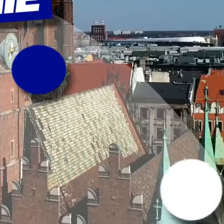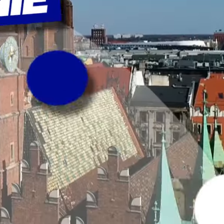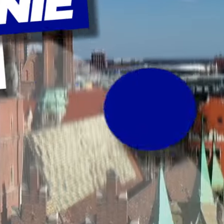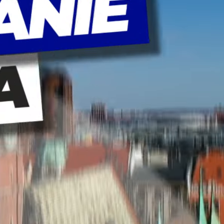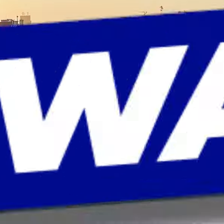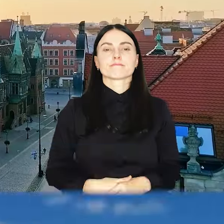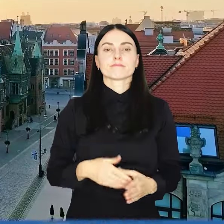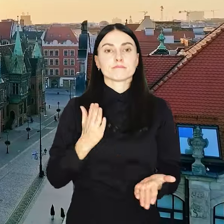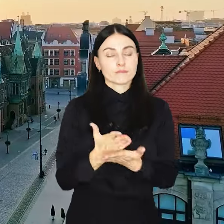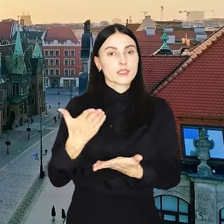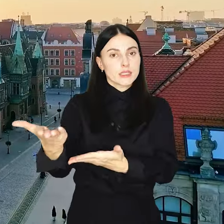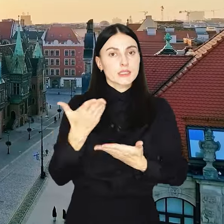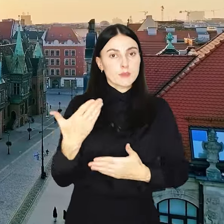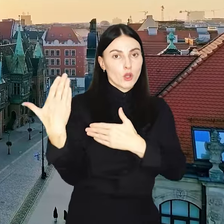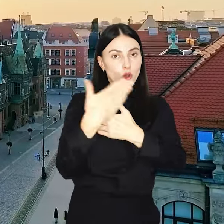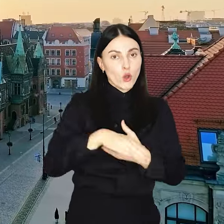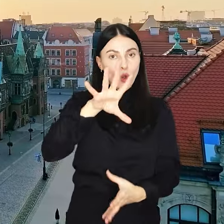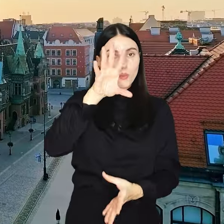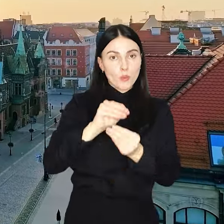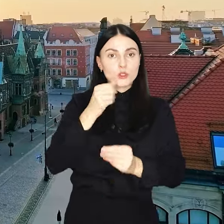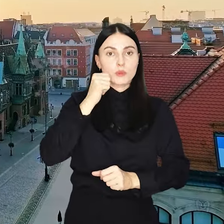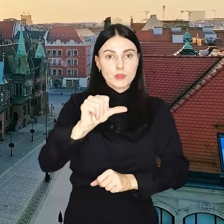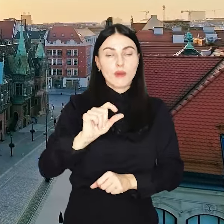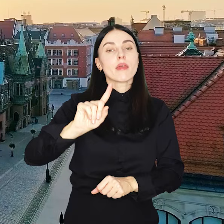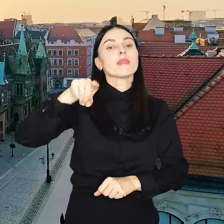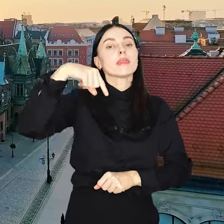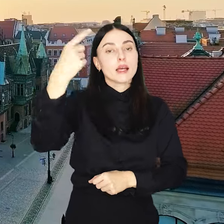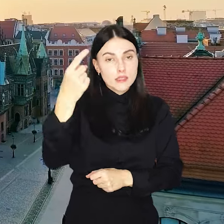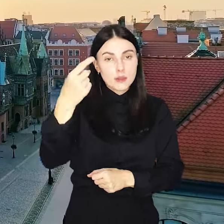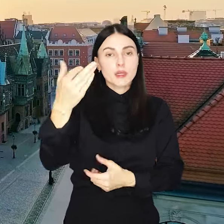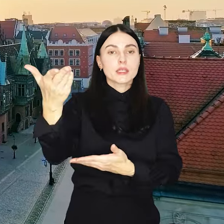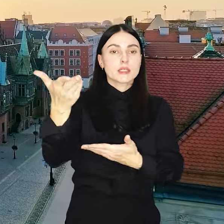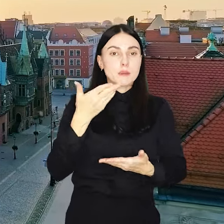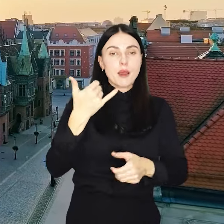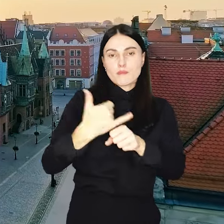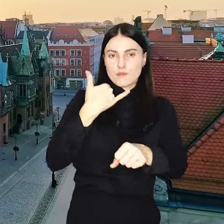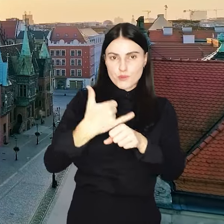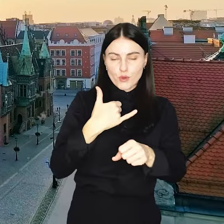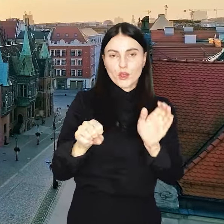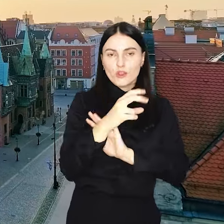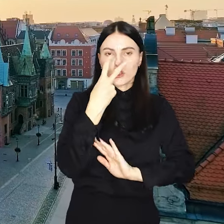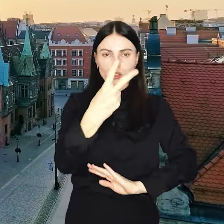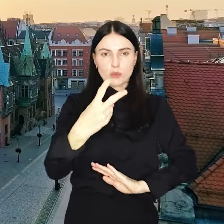I tym zaproszeniem kończymy podsumowanie tygodnia. Po kolejne zapraszam w piątek. Do zobaczenia.